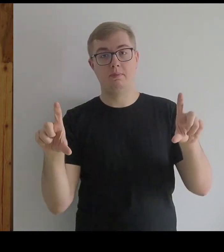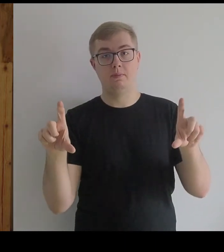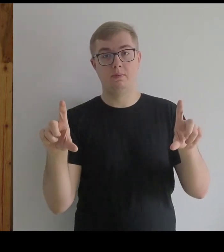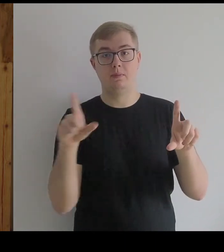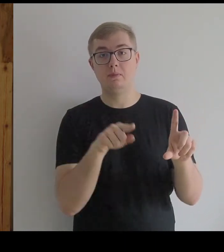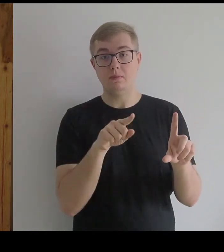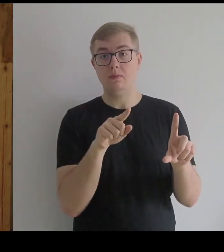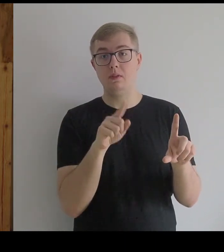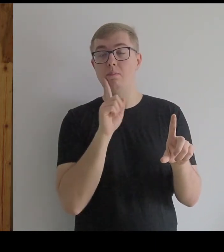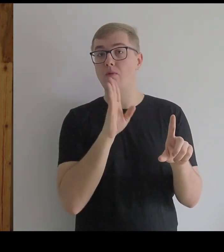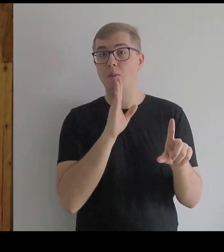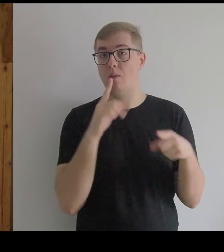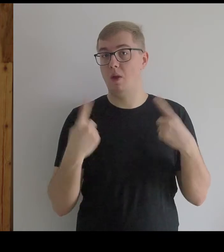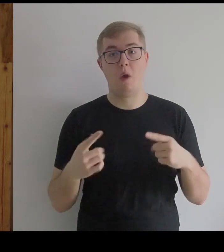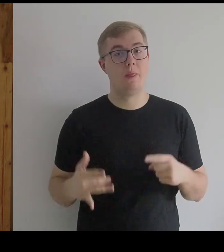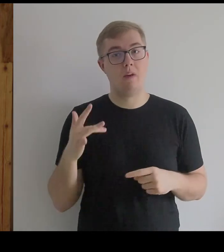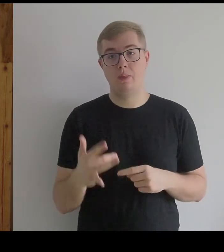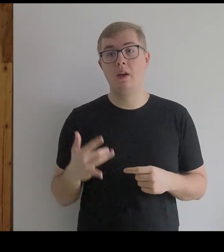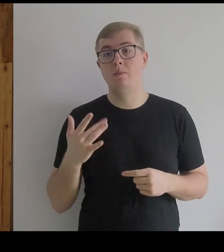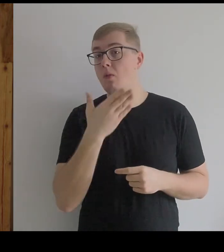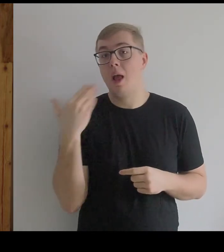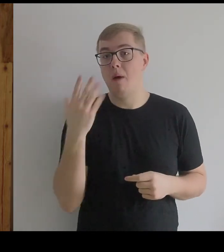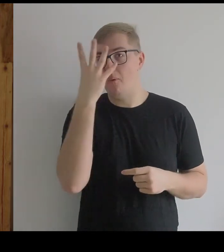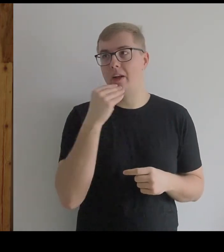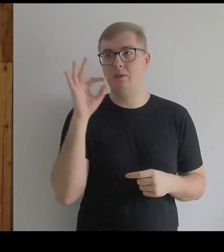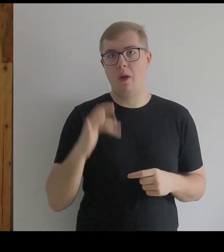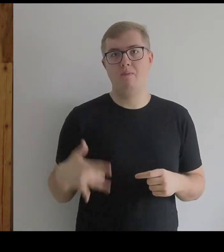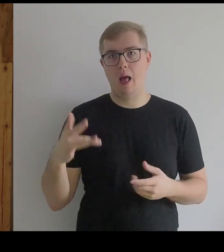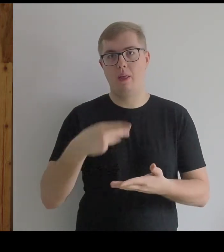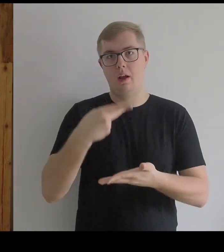Wtedy to prawdopodobnie nie była Infantka, bo nie ma obrazów infantek leżących.